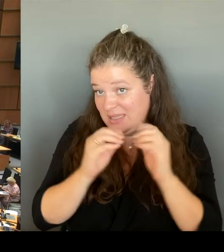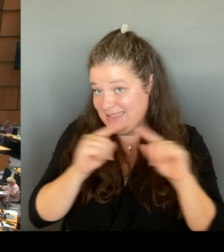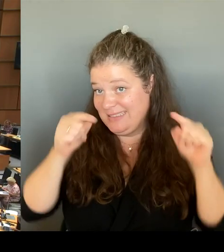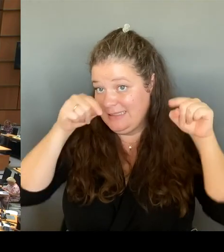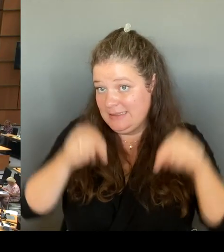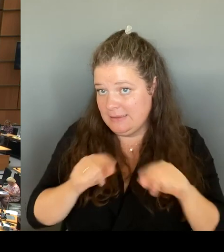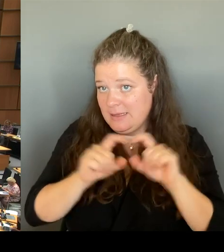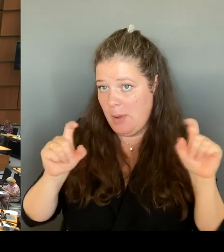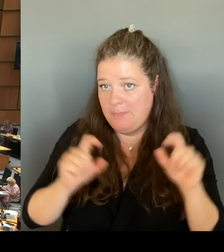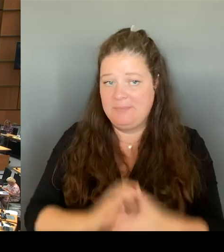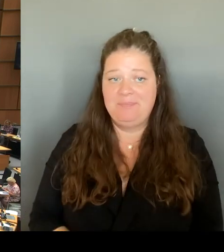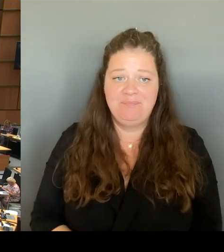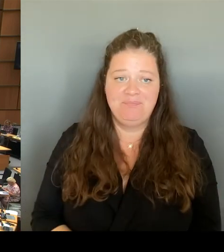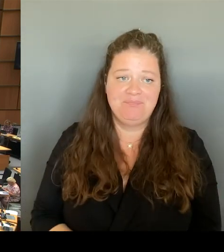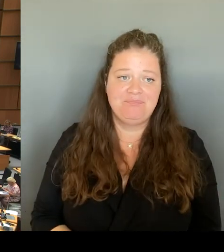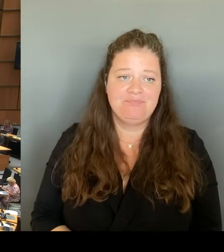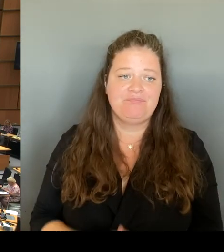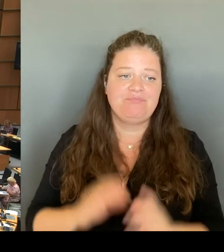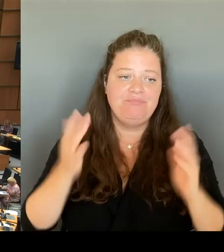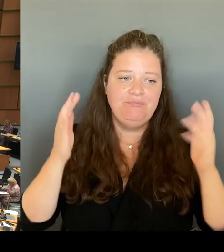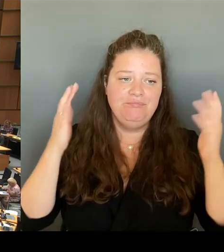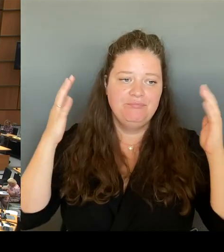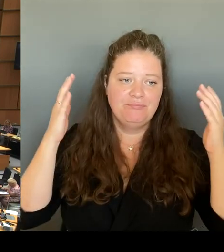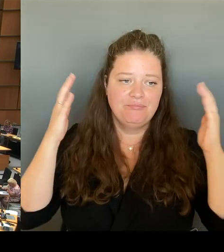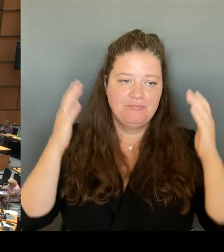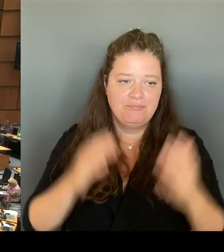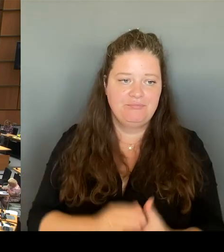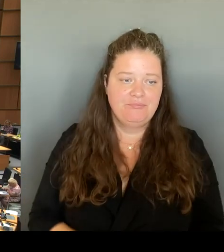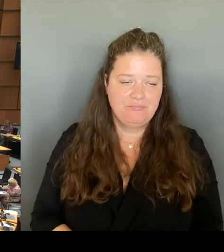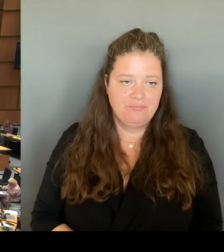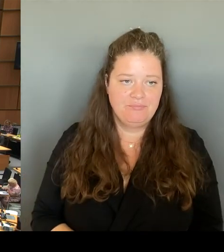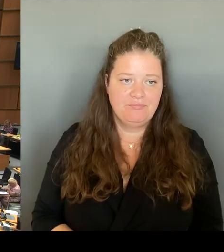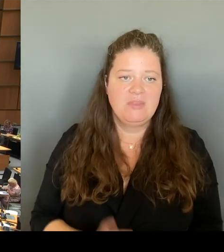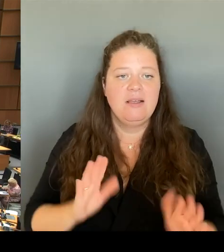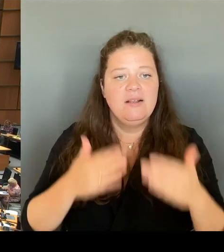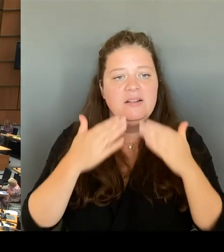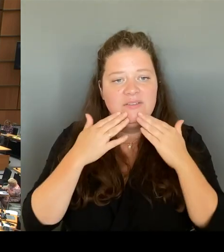(Beifall) (Rednerwechsel) Vielen Dank, Herr Regierender Bürgermeister. Dann geht die zweite Nachfrage an den Kollegen Krüger. Bitte schön.